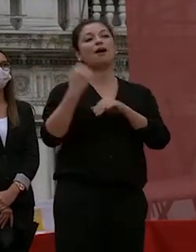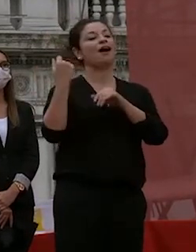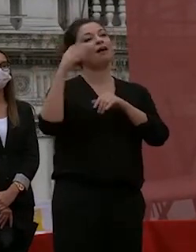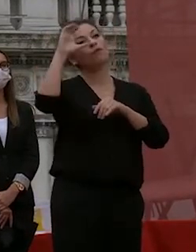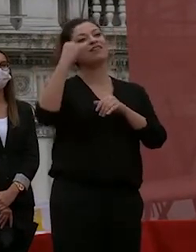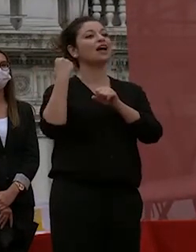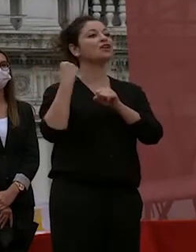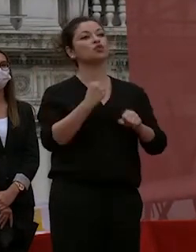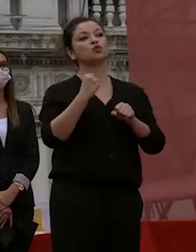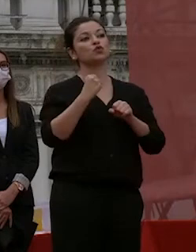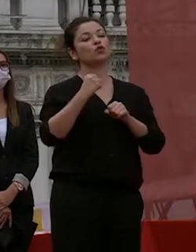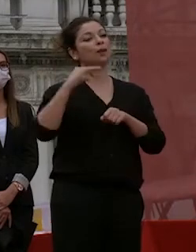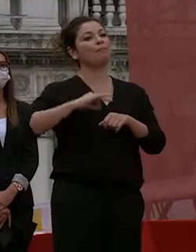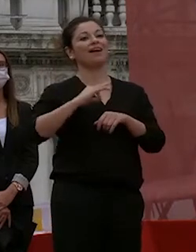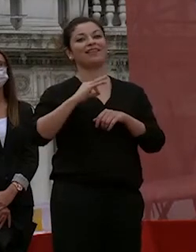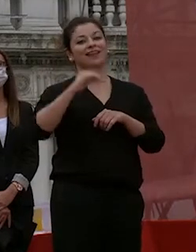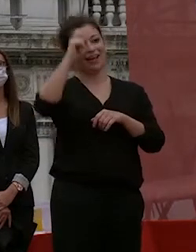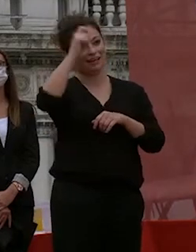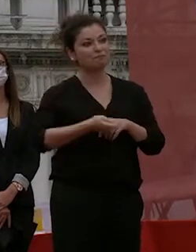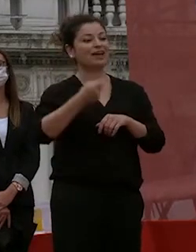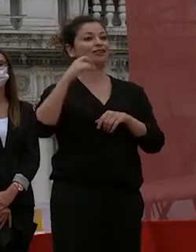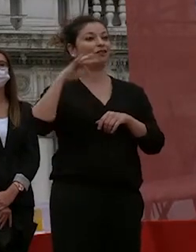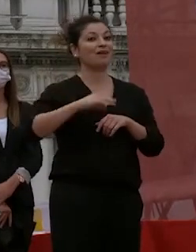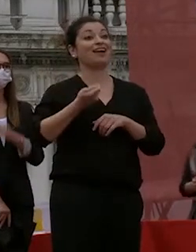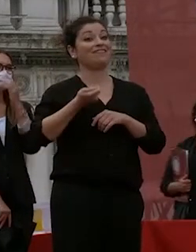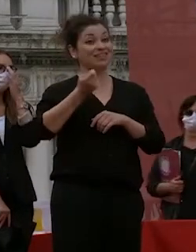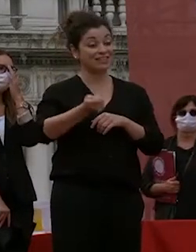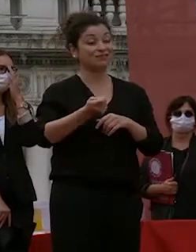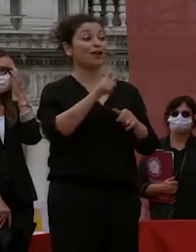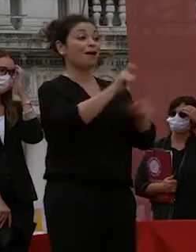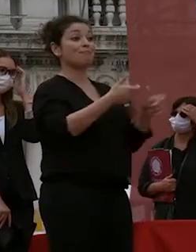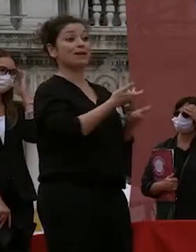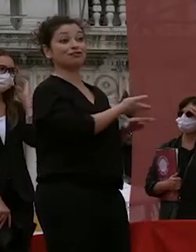rispetto un grande investimento e queste persone sono quelle che rendono